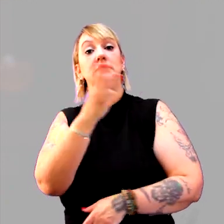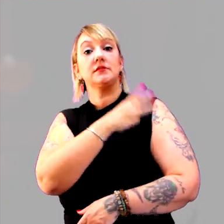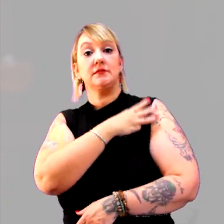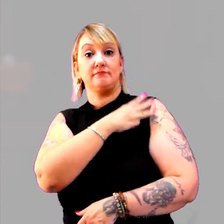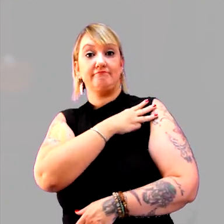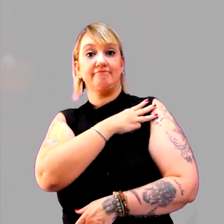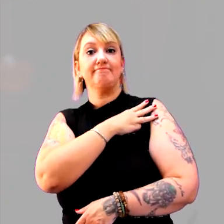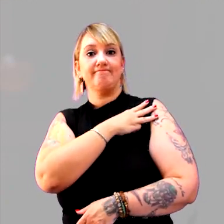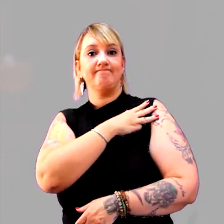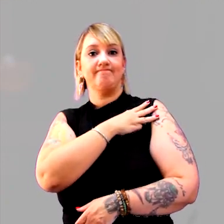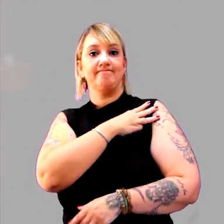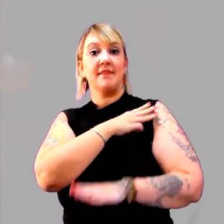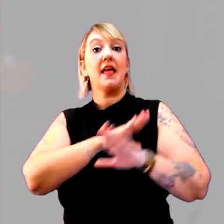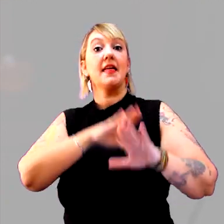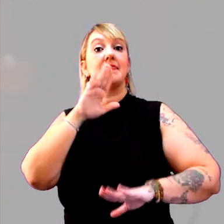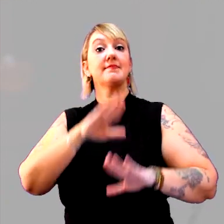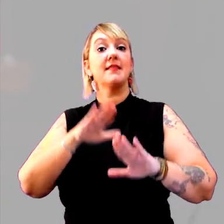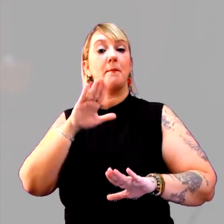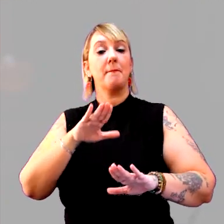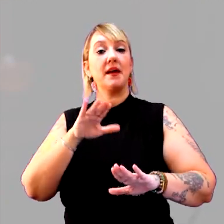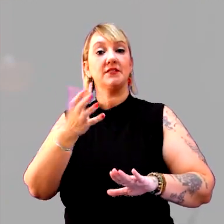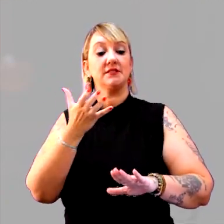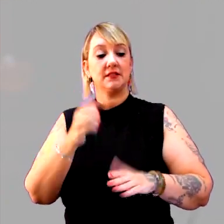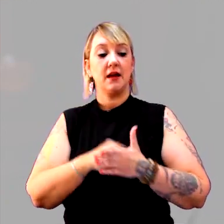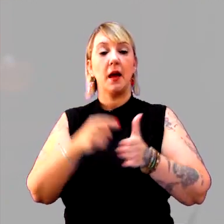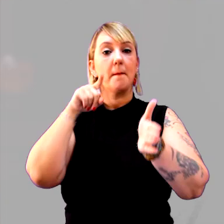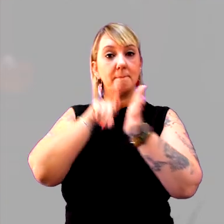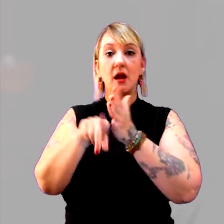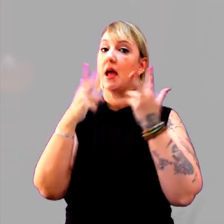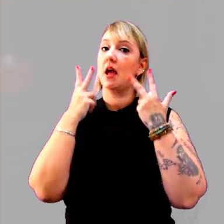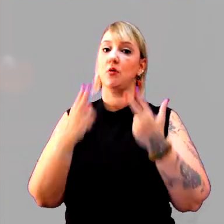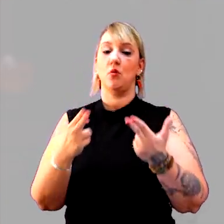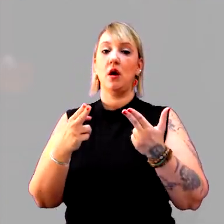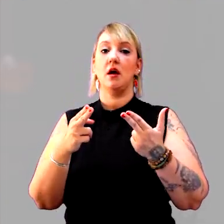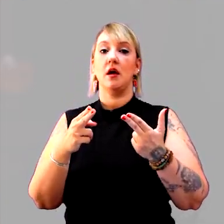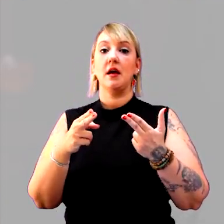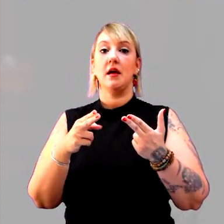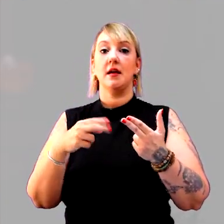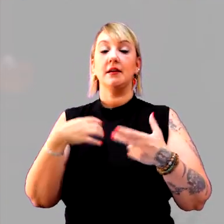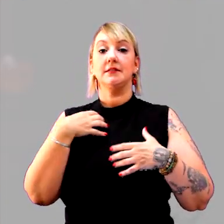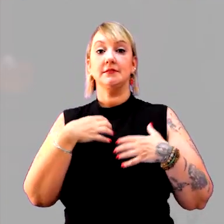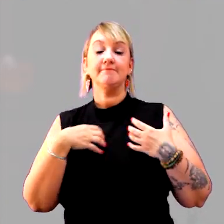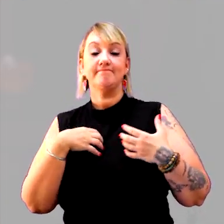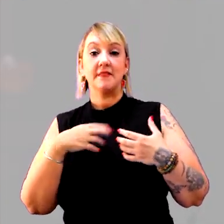Depende do que você vai esperar. A sua pergunta é a mesma, mas a sua expectativa de resposta é que muda.